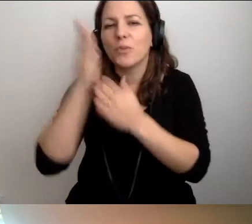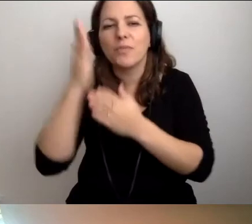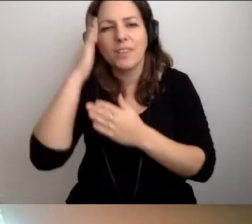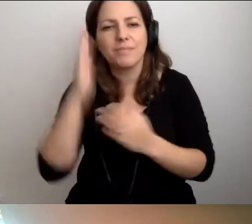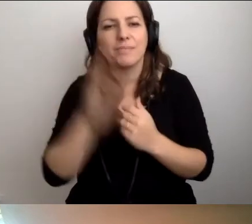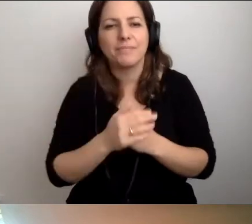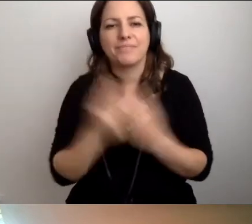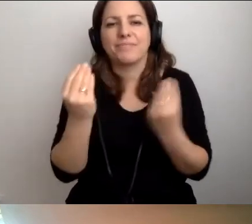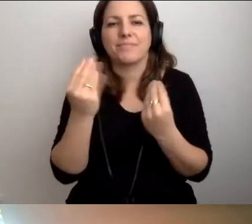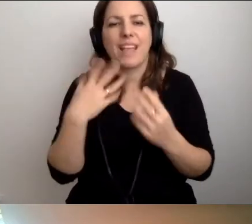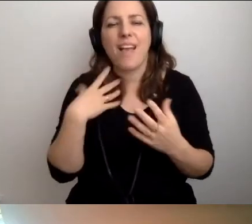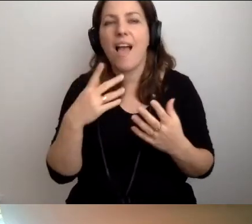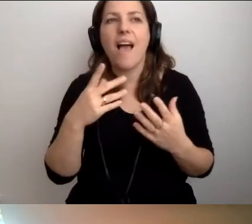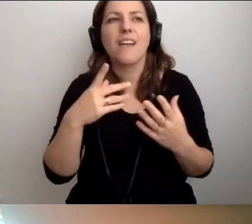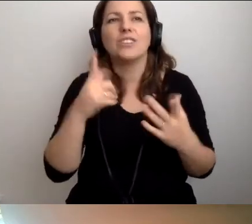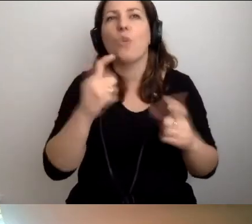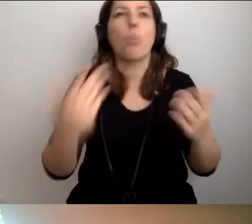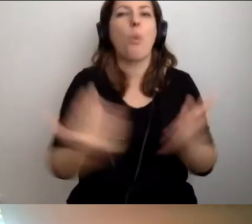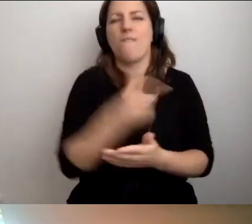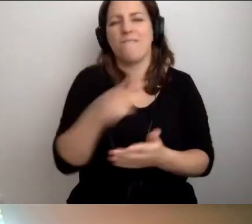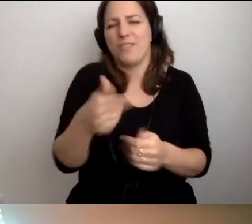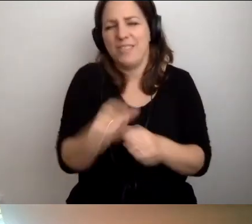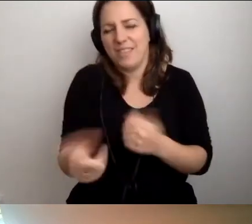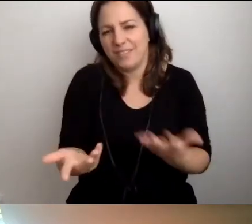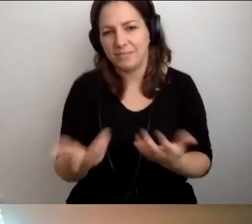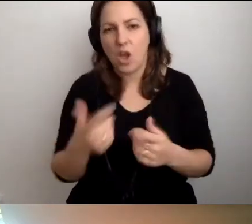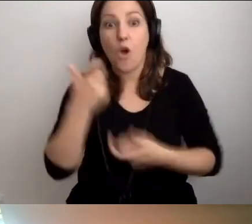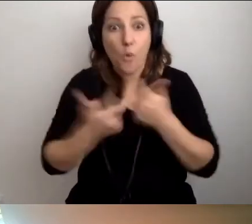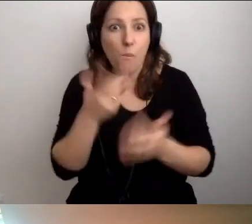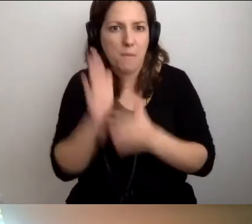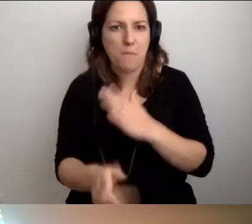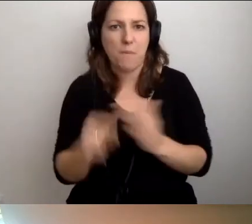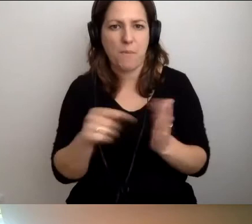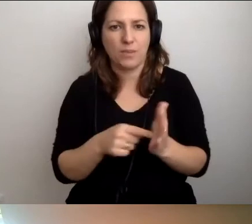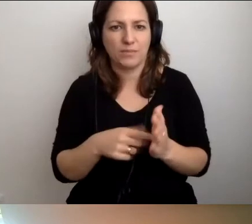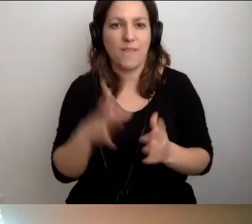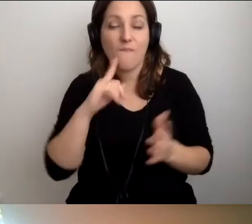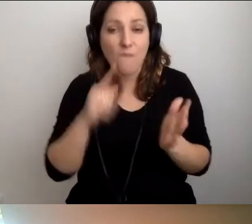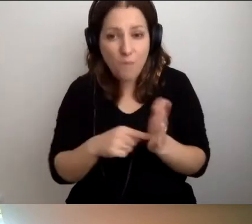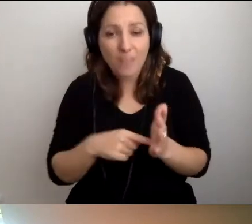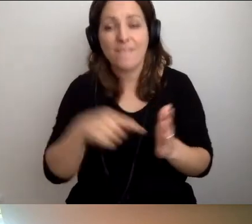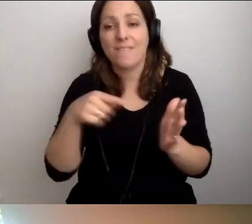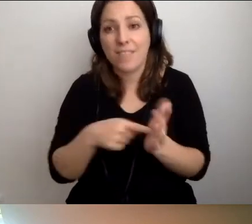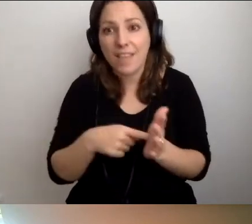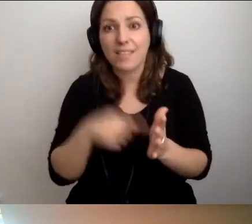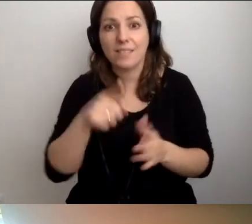Nie odkrywam Ameryki. Róbmy to. Wtedy wprowadzenie dostępności